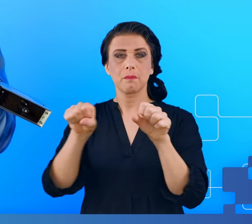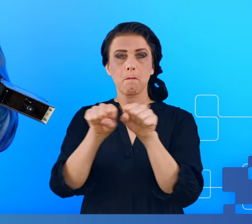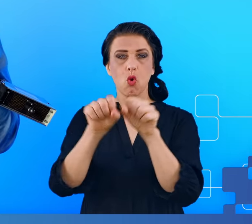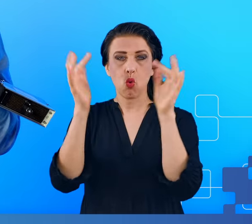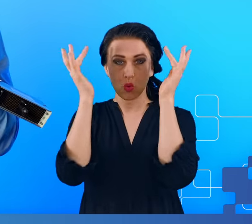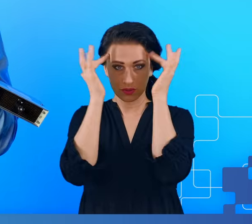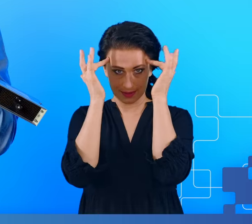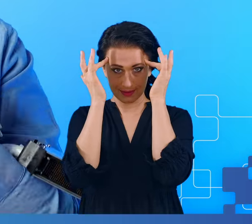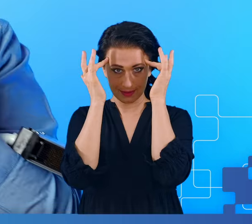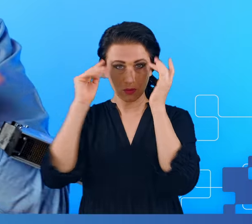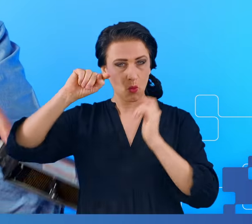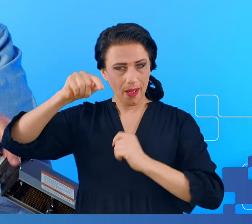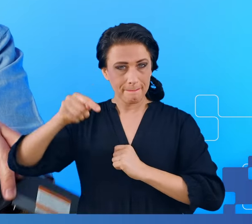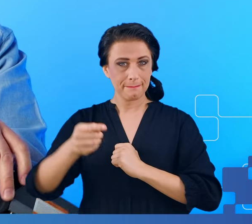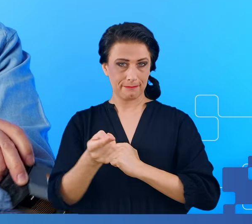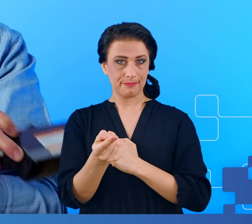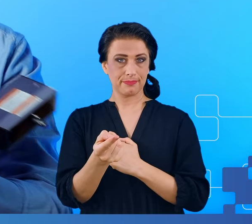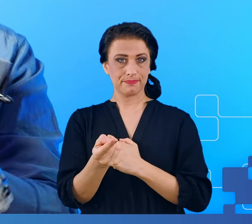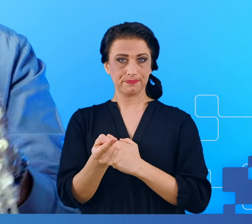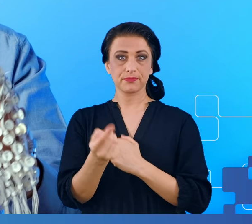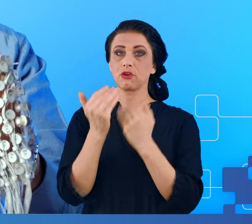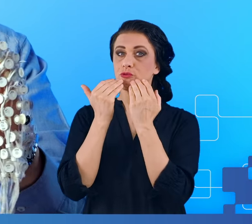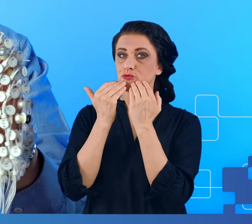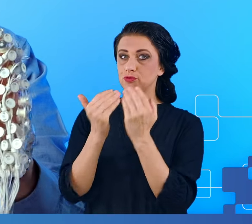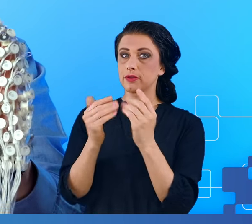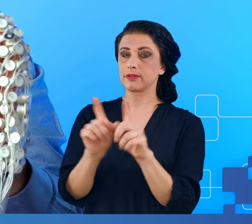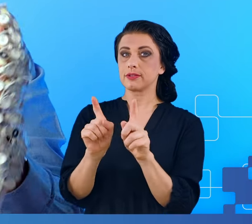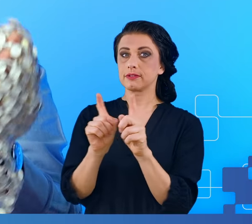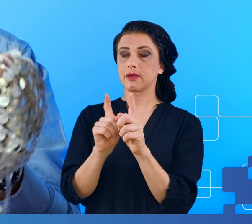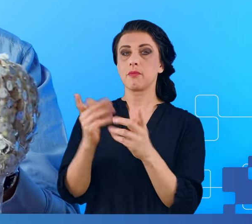Następnie dzięki zastosowaniu tzw. stacji fotogrametrycznej